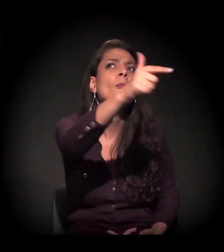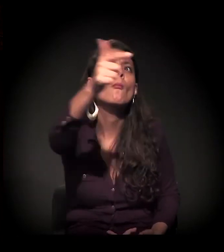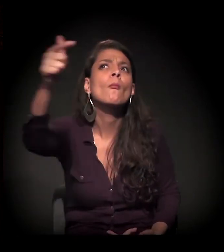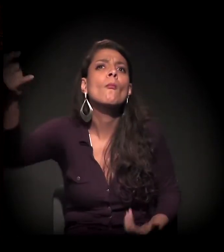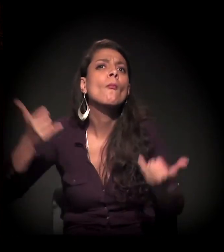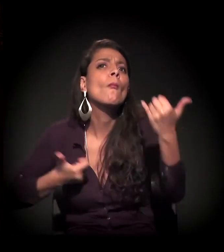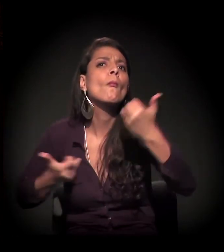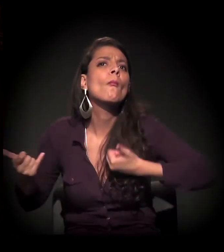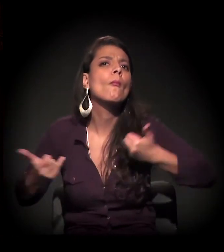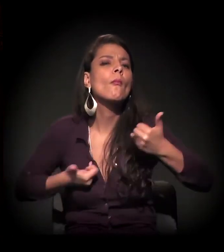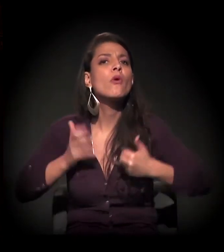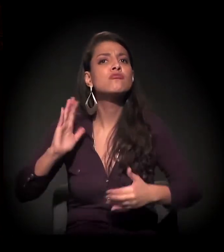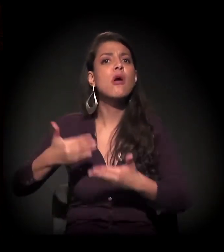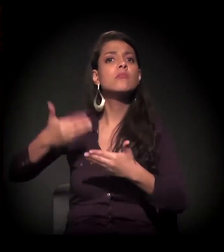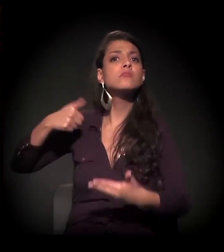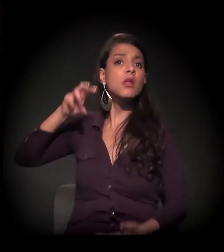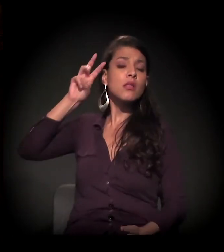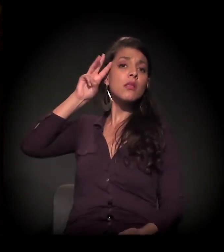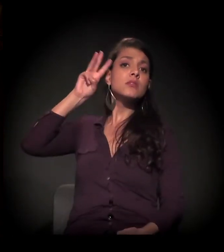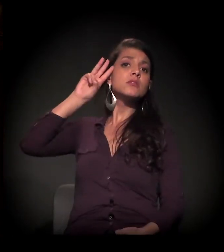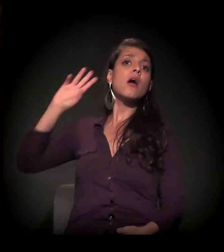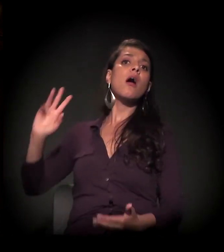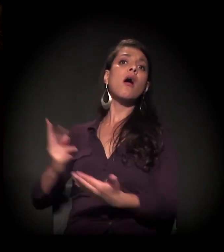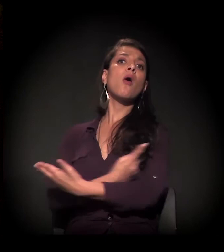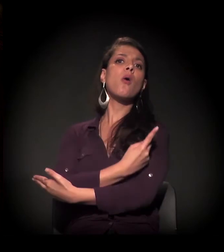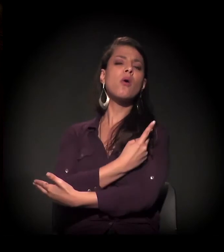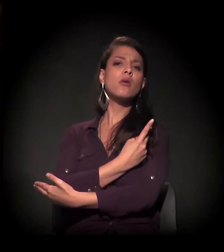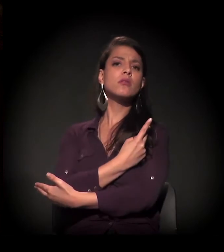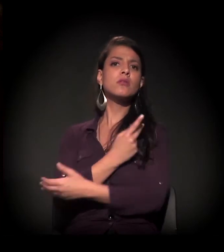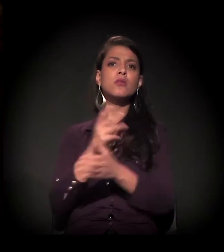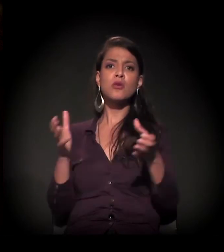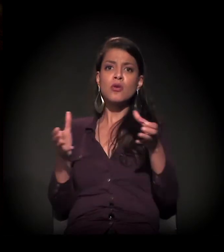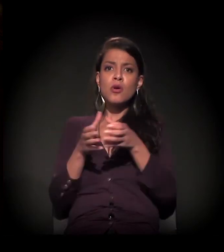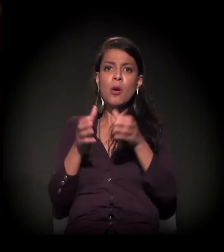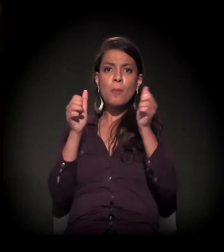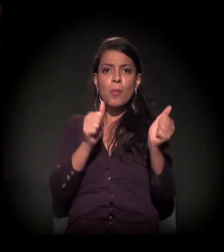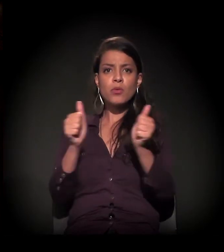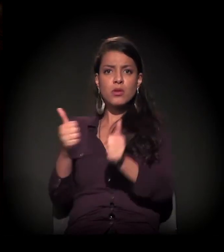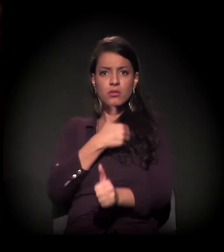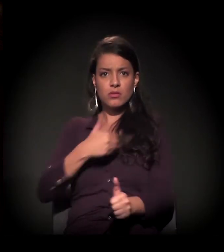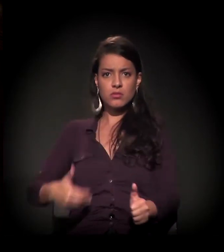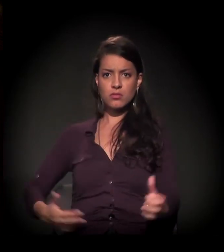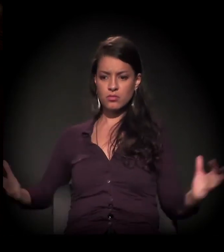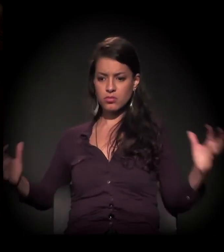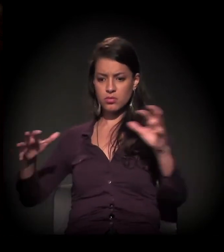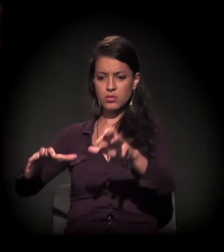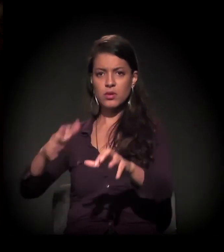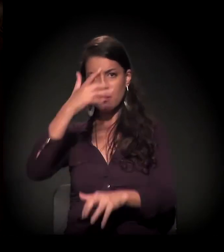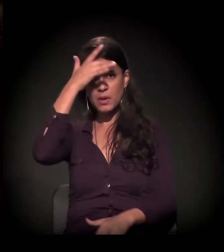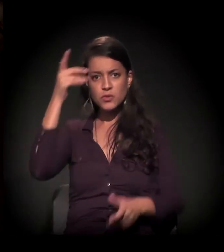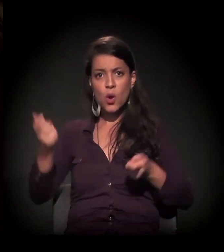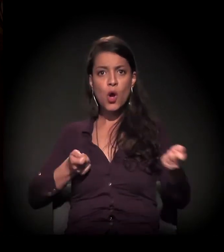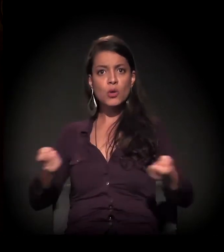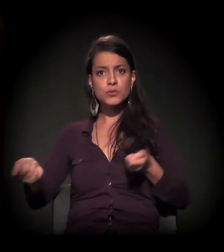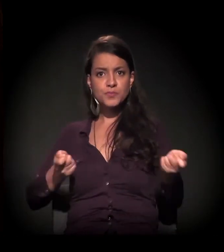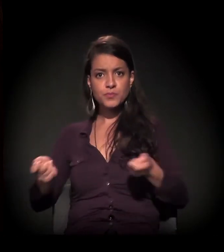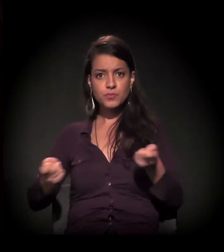E foi o que aconteceu na terça-feira. O poder público reunido. Estava o cara que controla,